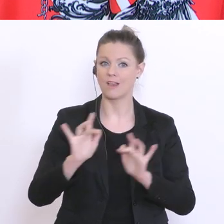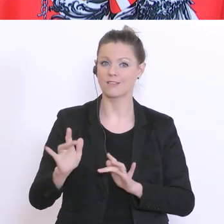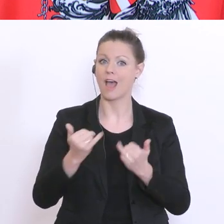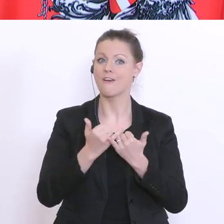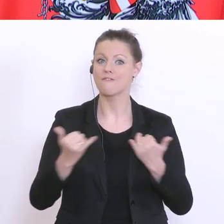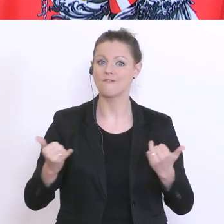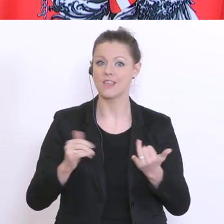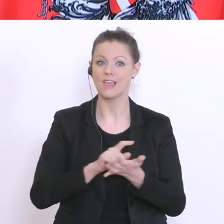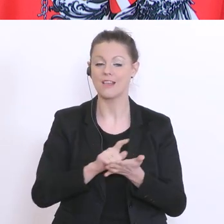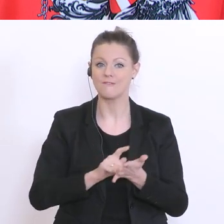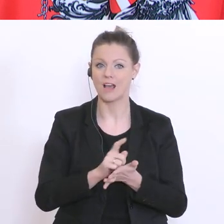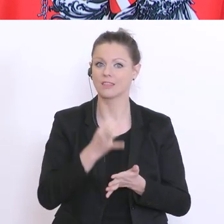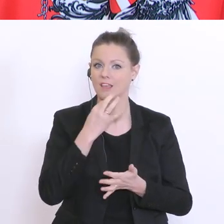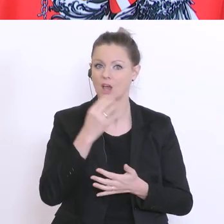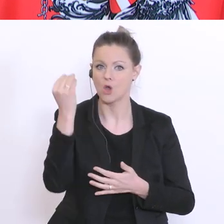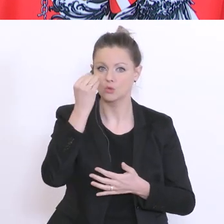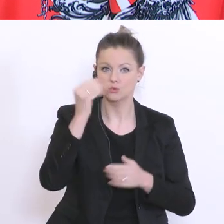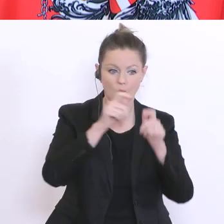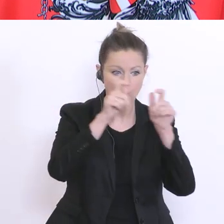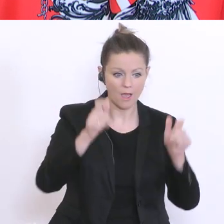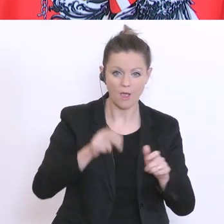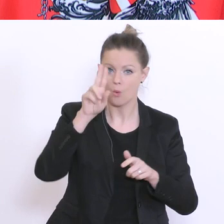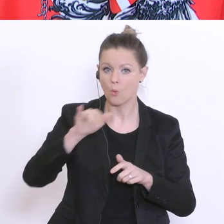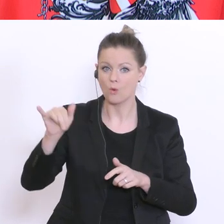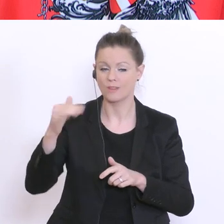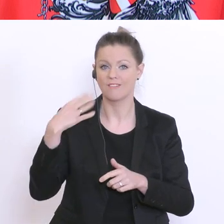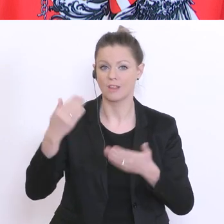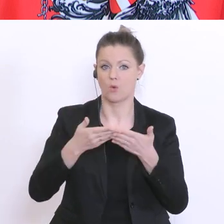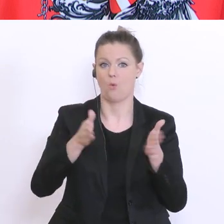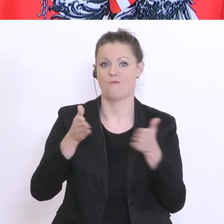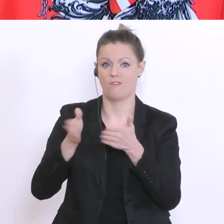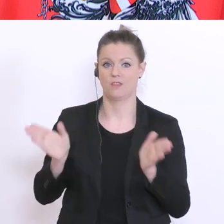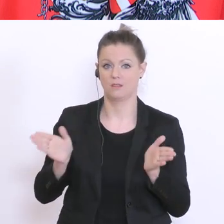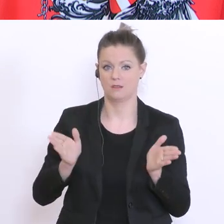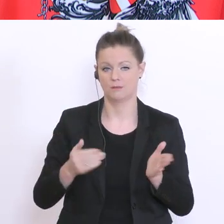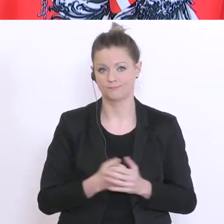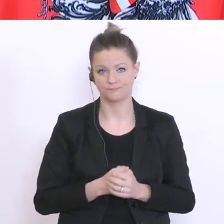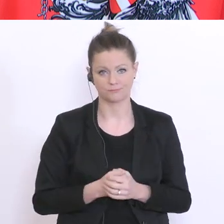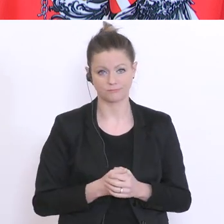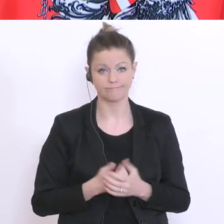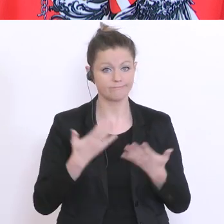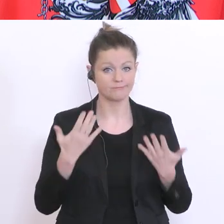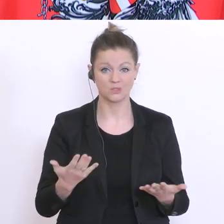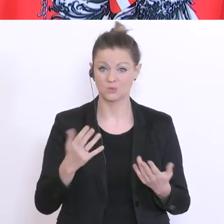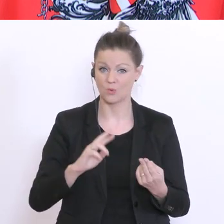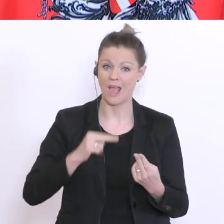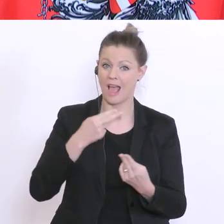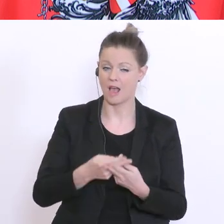sperren die Schulen und Universitäten auf? Aber, ich kann diese finale Antwort heute noch nicht